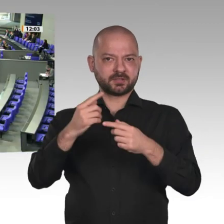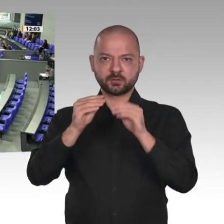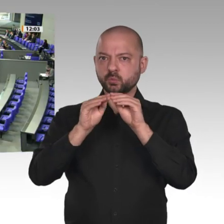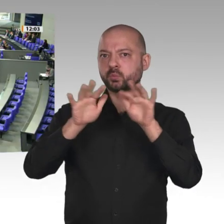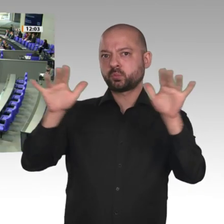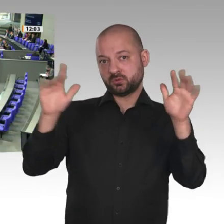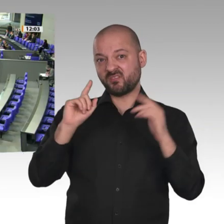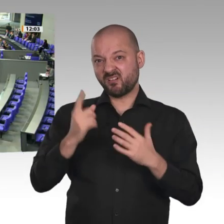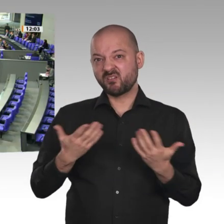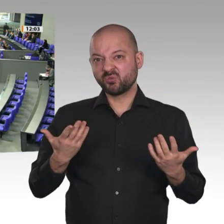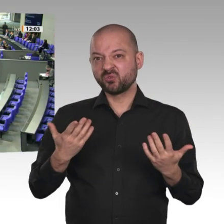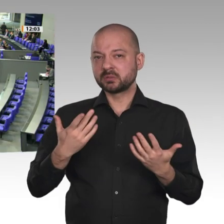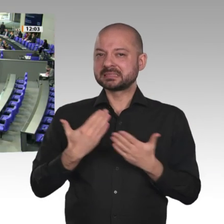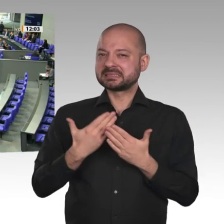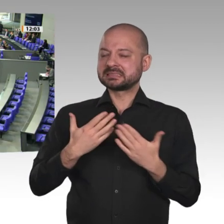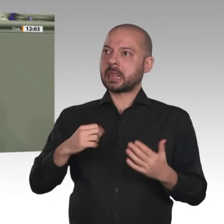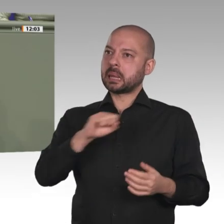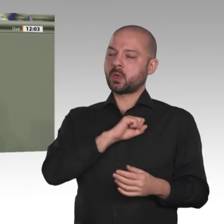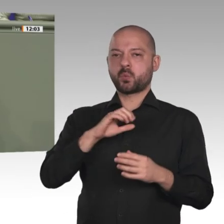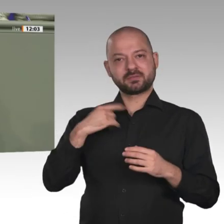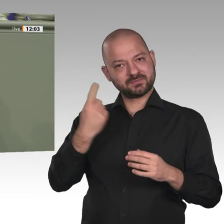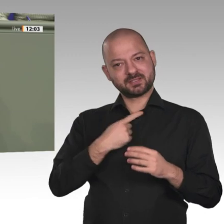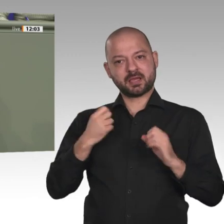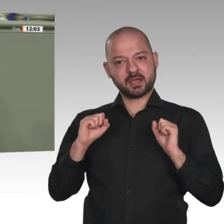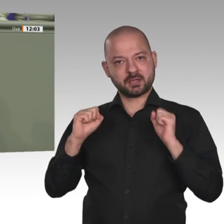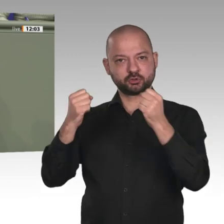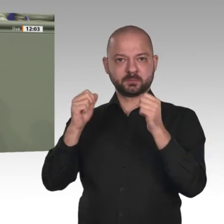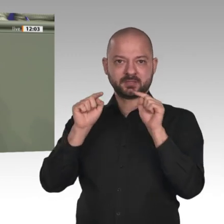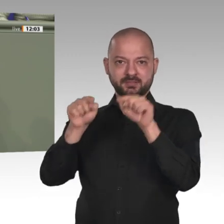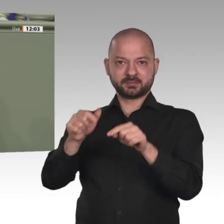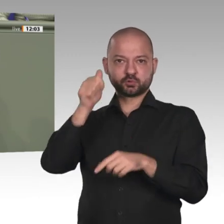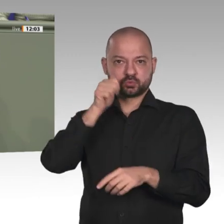Bundesminister Müller sagte es eben: Die eigentliche Arbeit im Sudan beginnt jetzt.